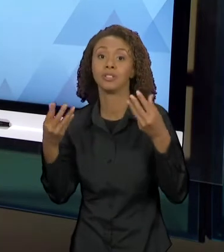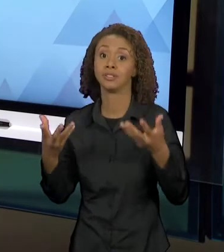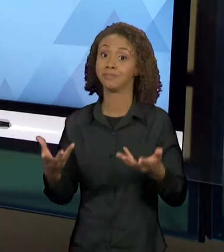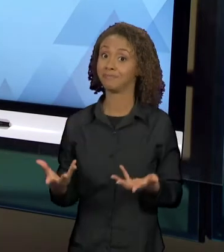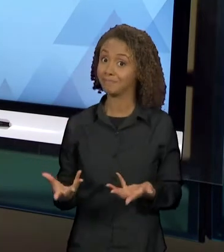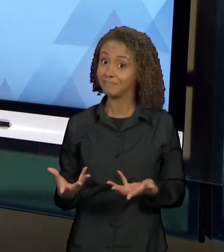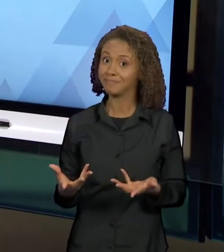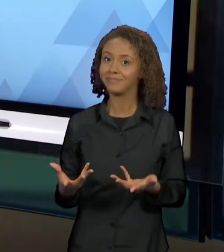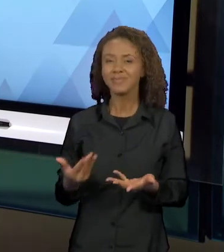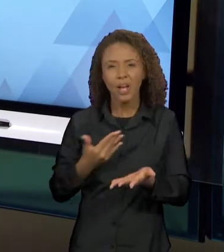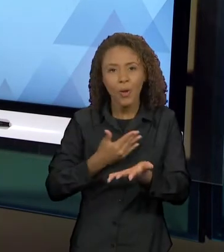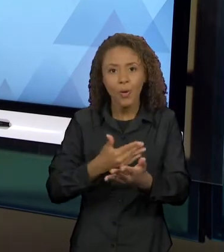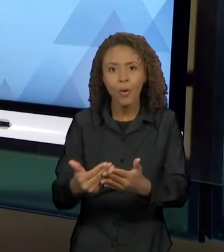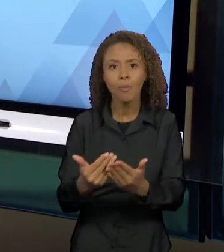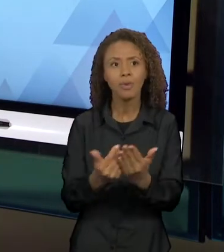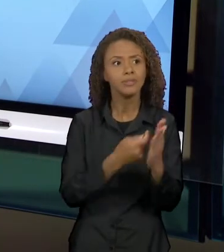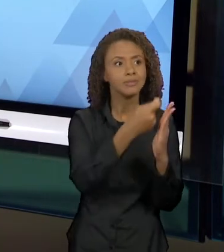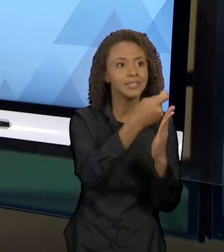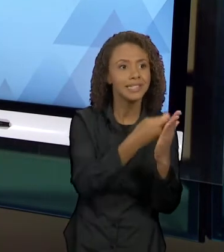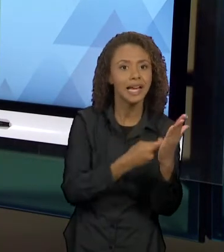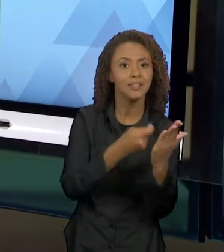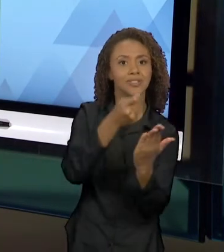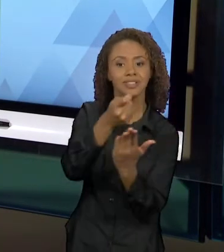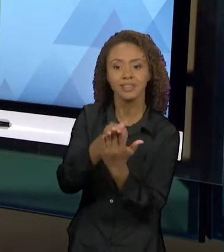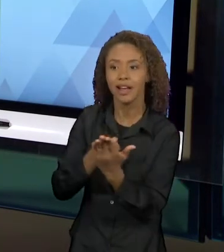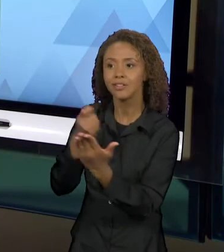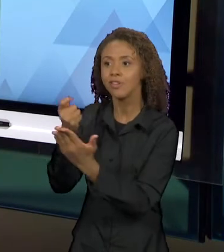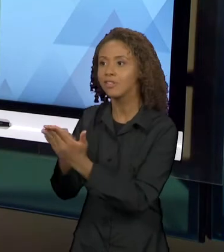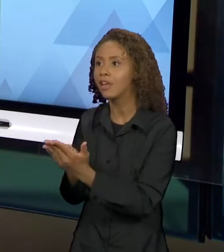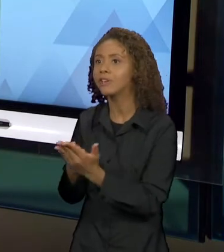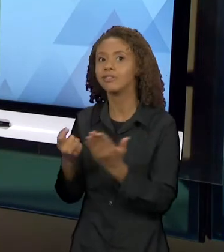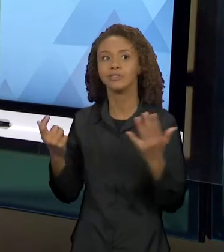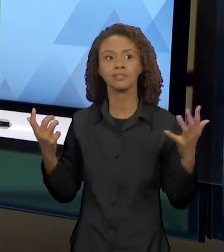CRUZANDO NA ELABORAÇÃO DE OUTROS TEXTOS. E AQUI